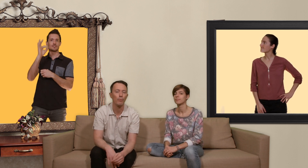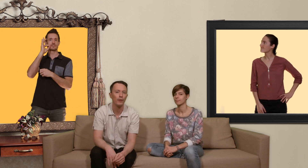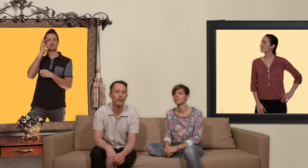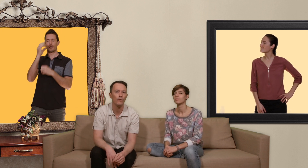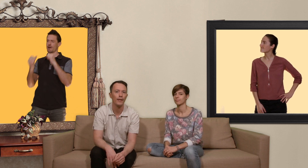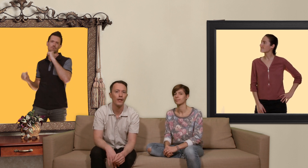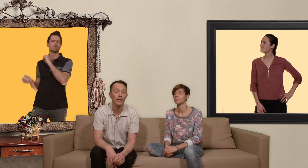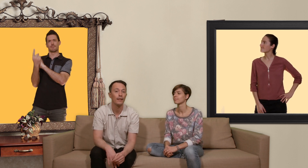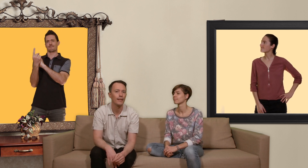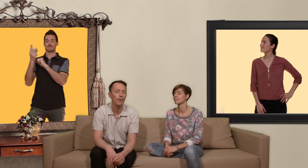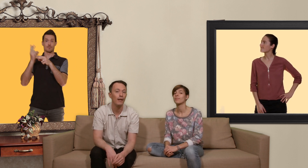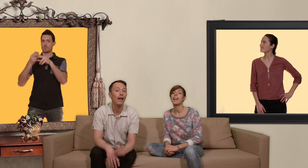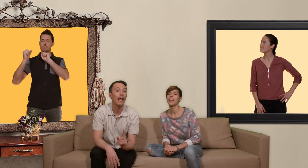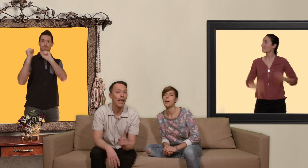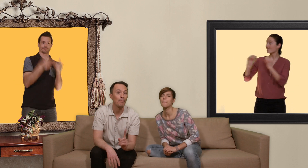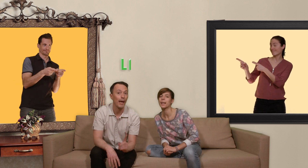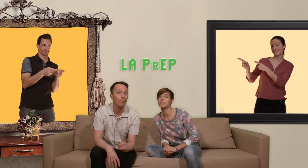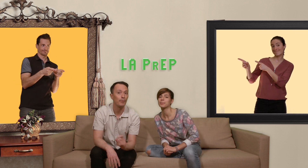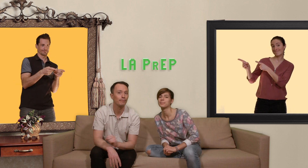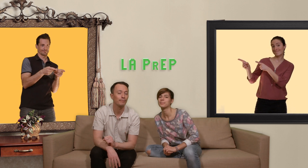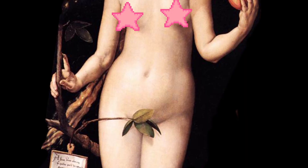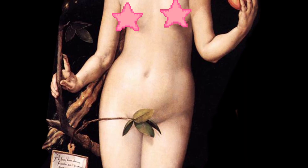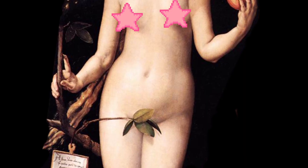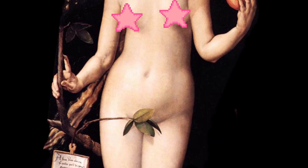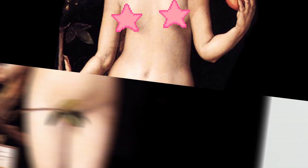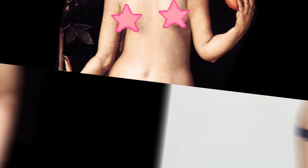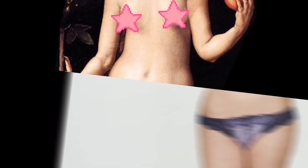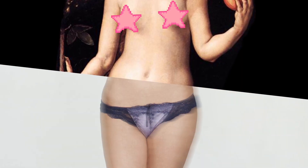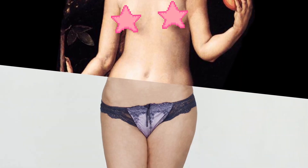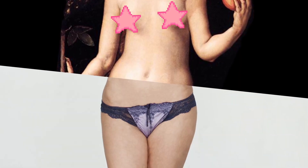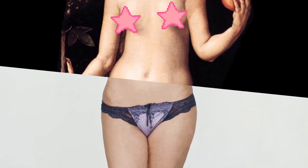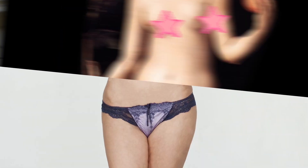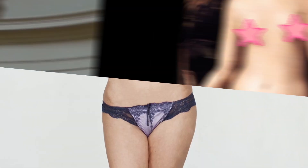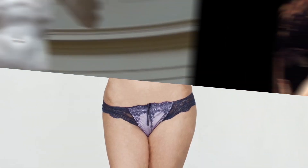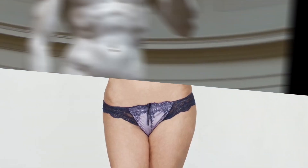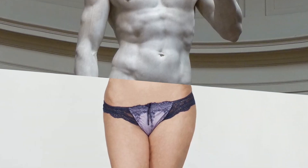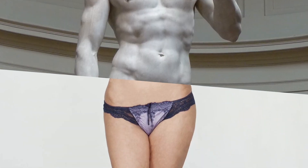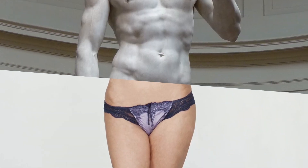protéger du vih qui s'appelle la PrEP